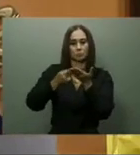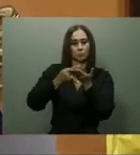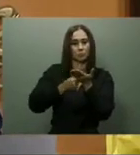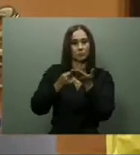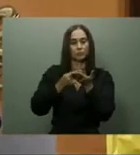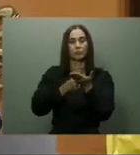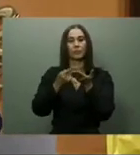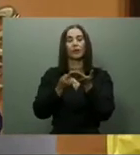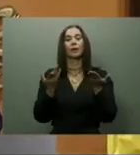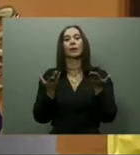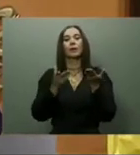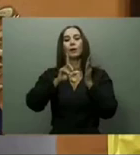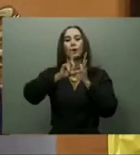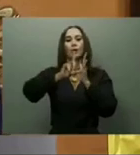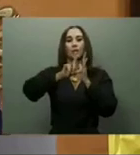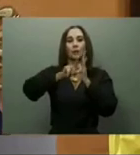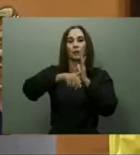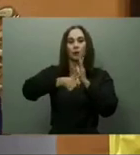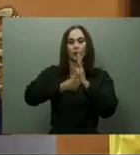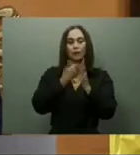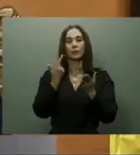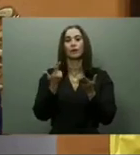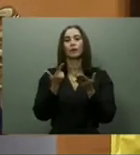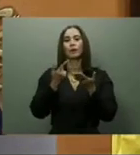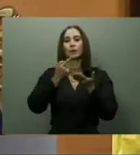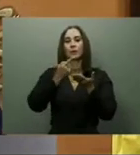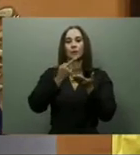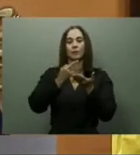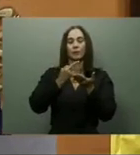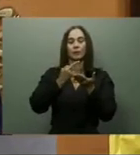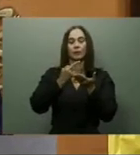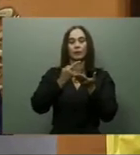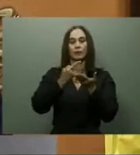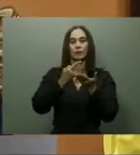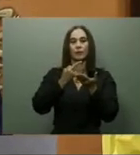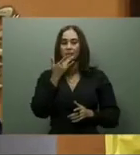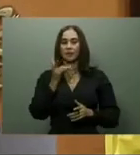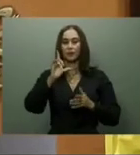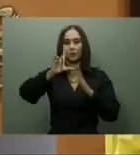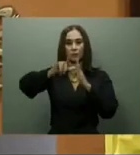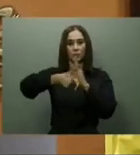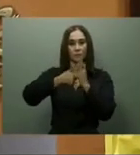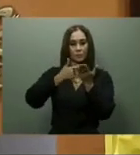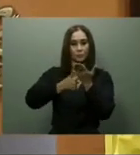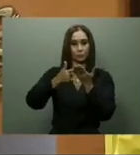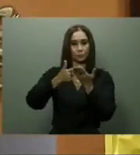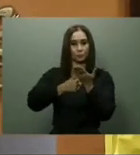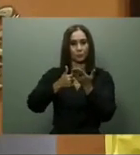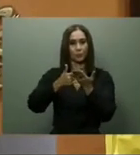497 millones fueron invertidos en la autopista Santiago-Navarrete. Transporte.